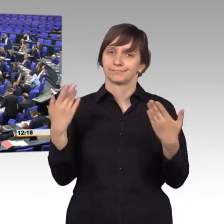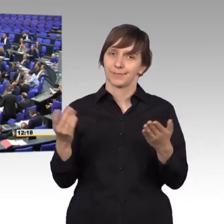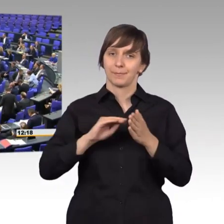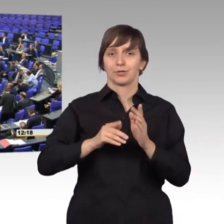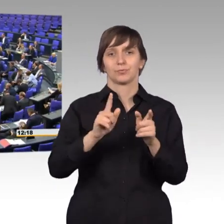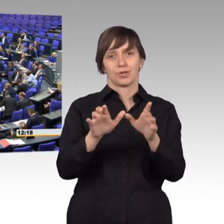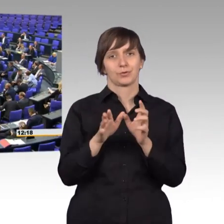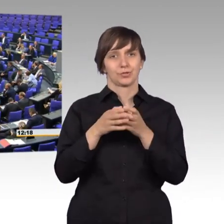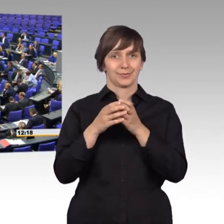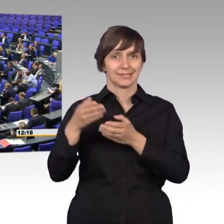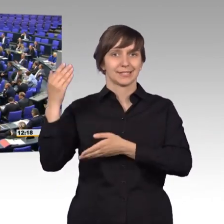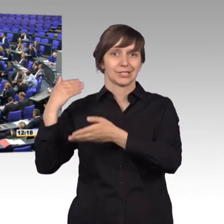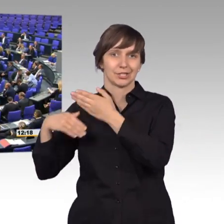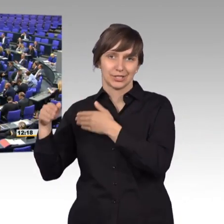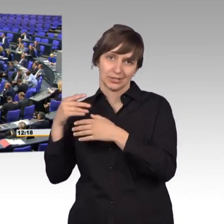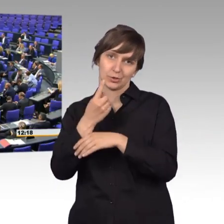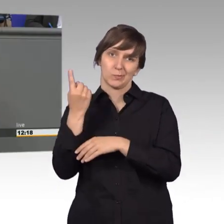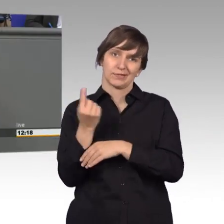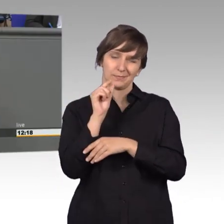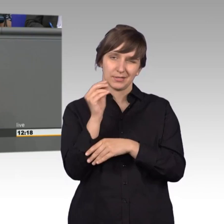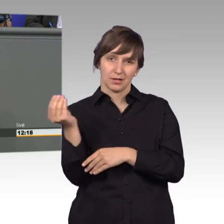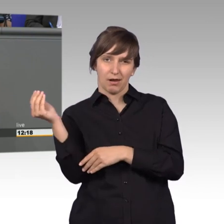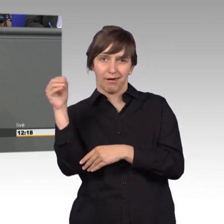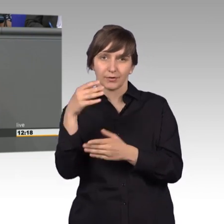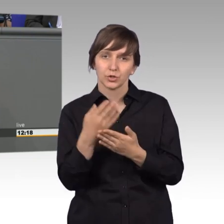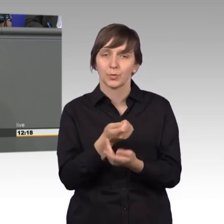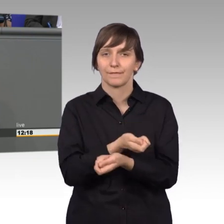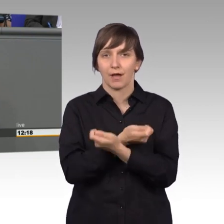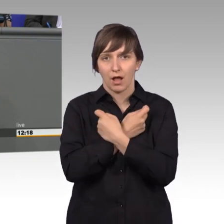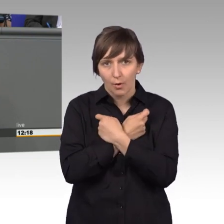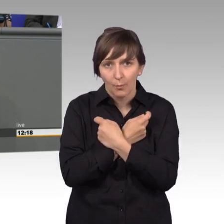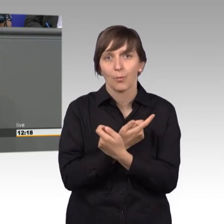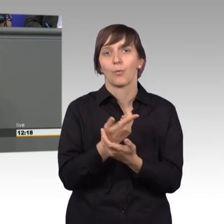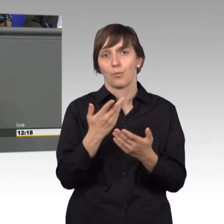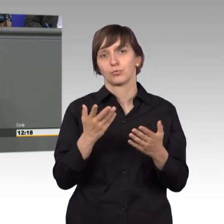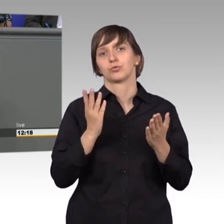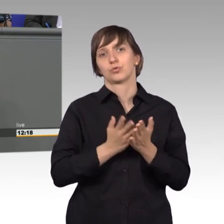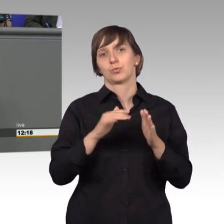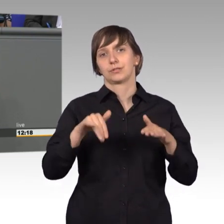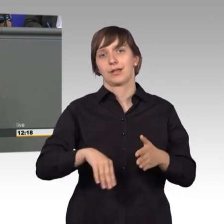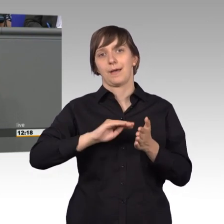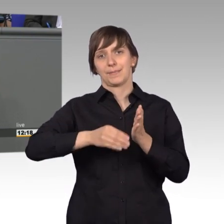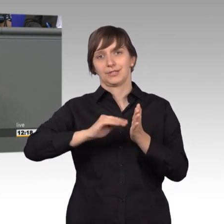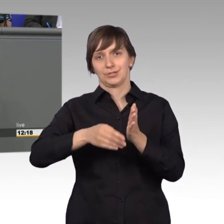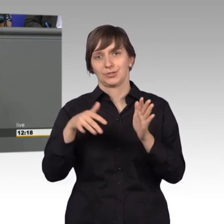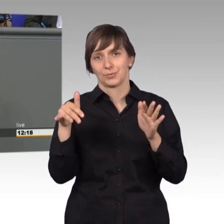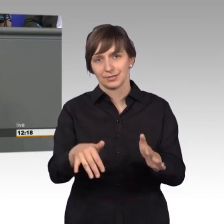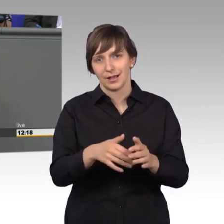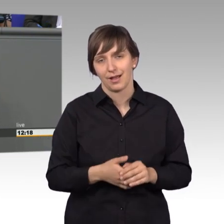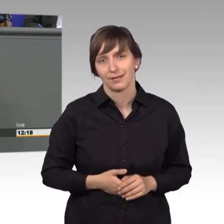um einen kleinen Aspekt erweitern, denn schon bei den Pharaonen gab es ein Petitionswesen, das heißt also,